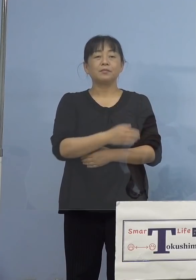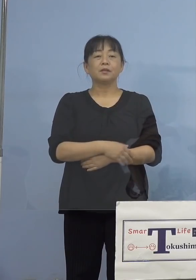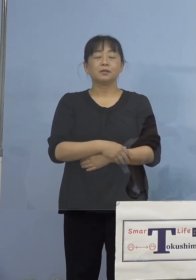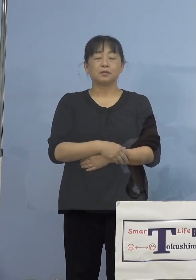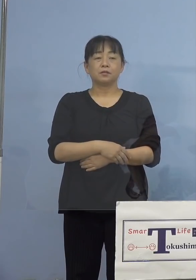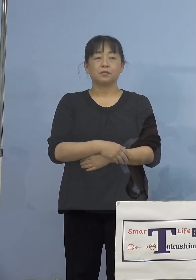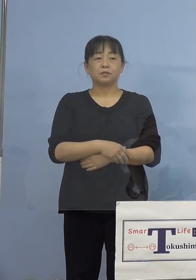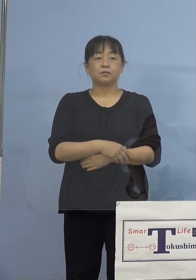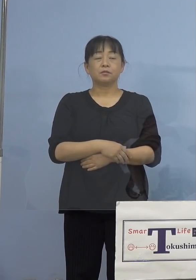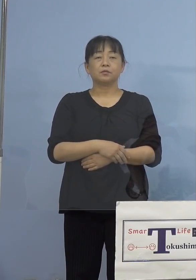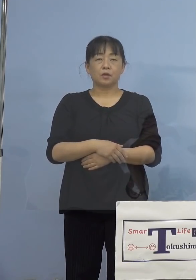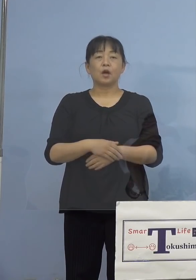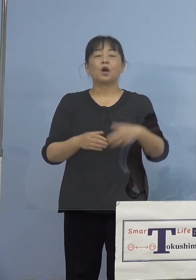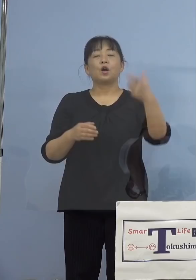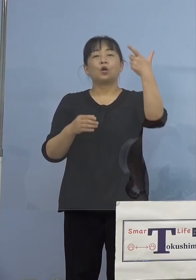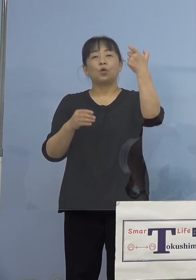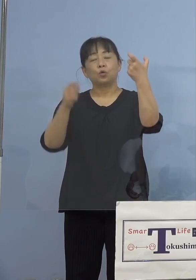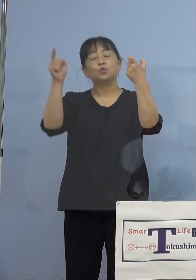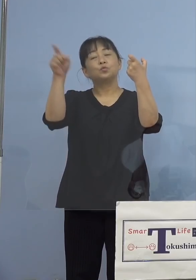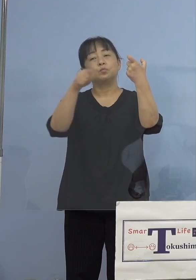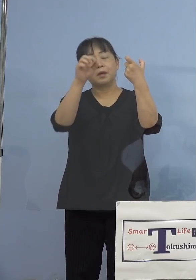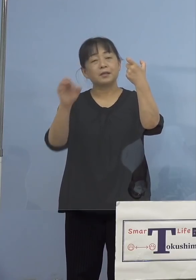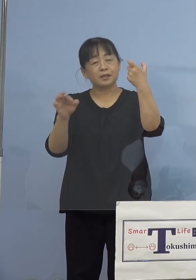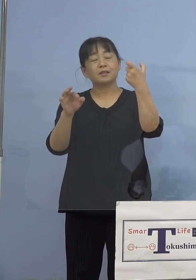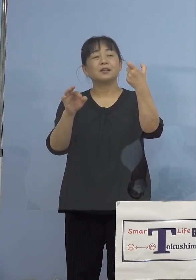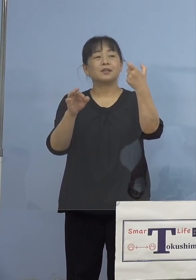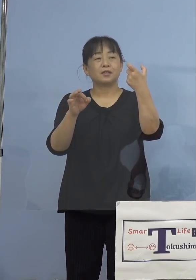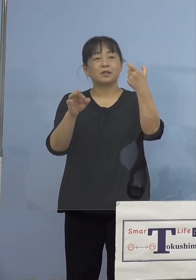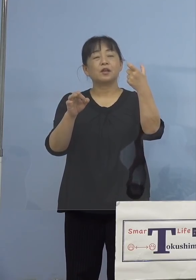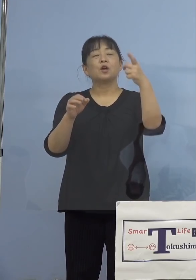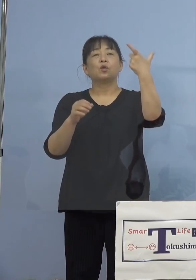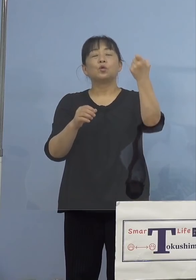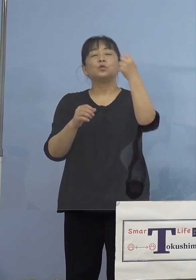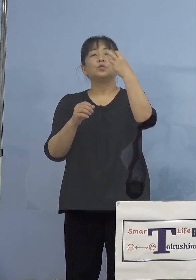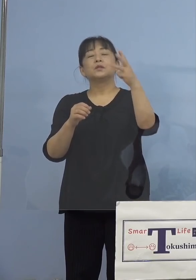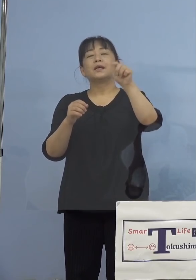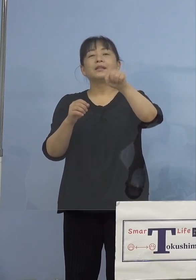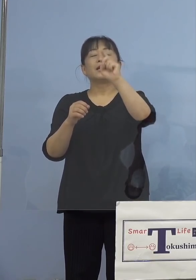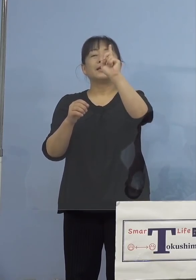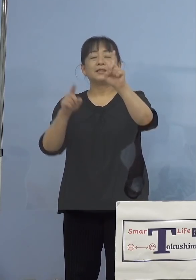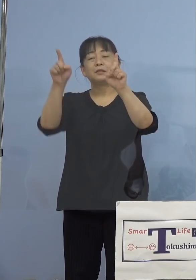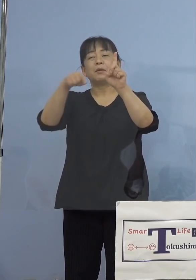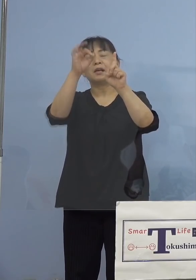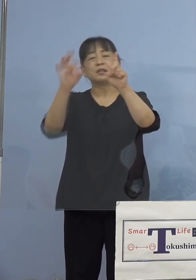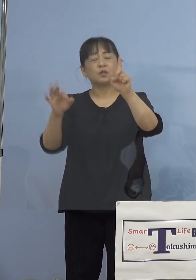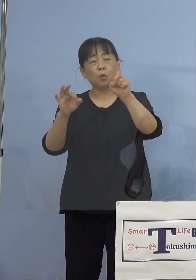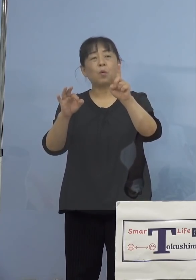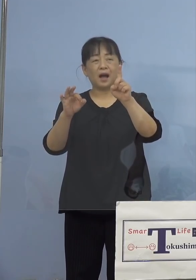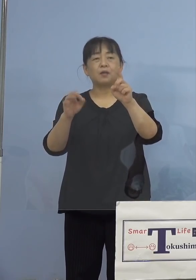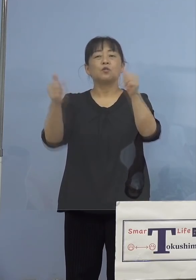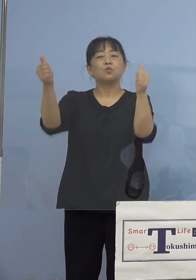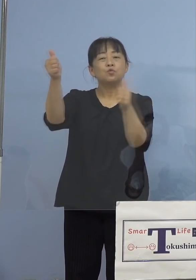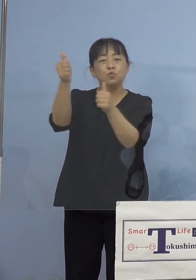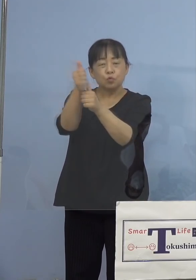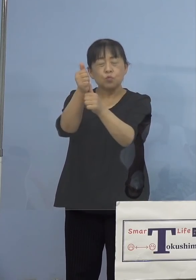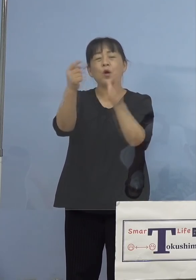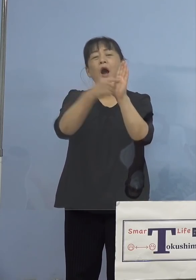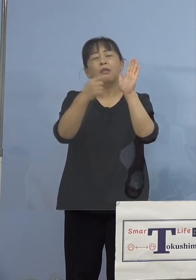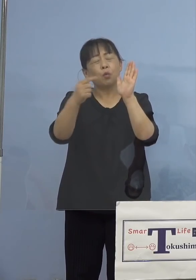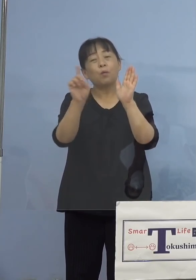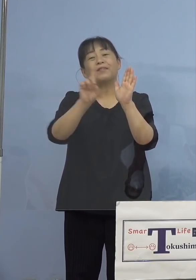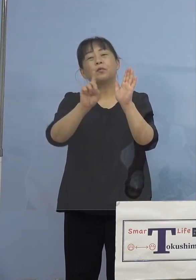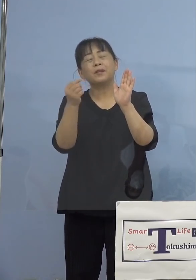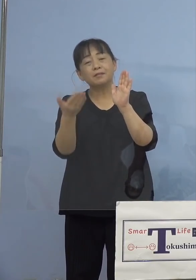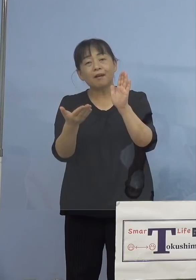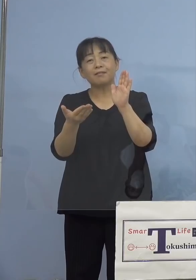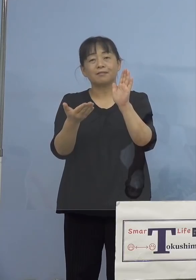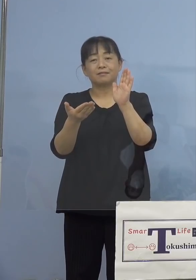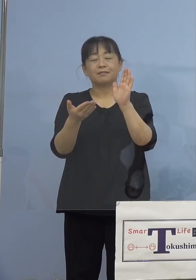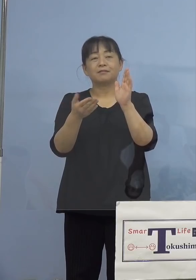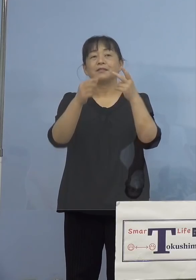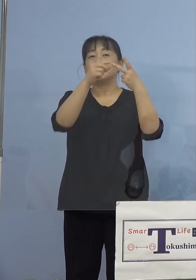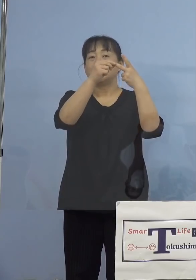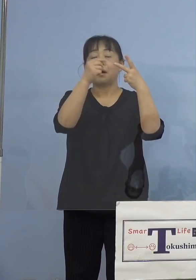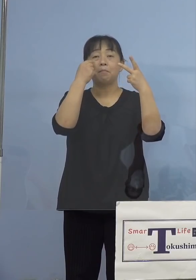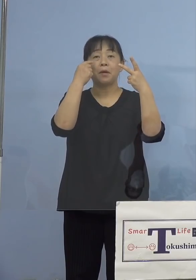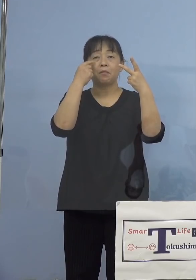全体の6割を超える63.1パーセント 副反応が気になると、2番目は接種の